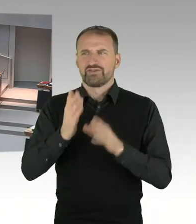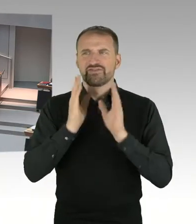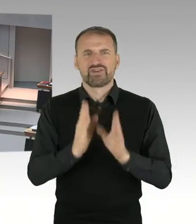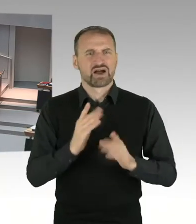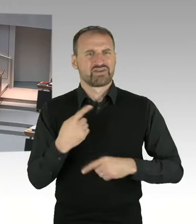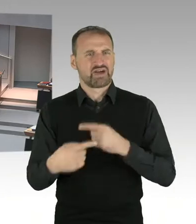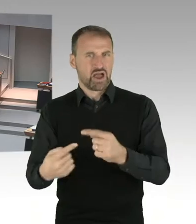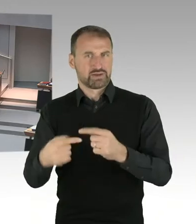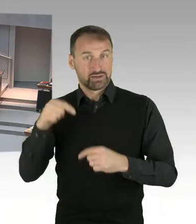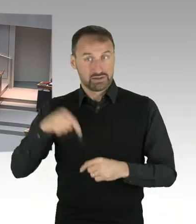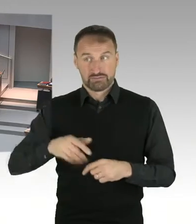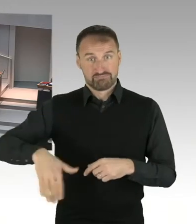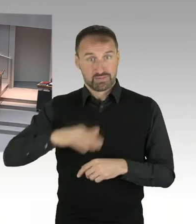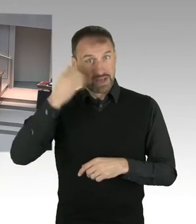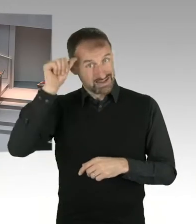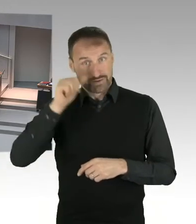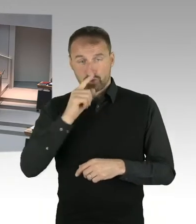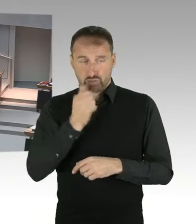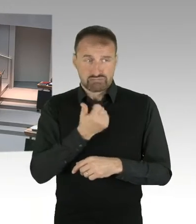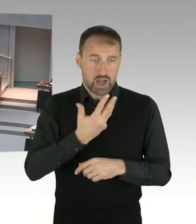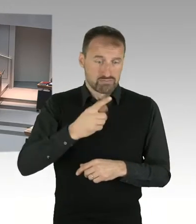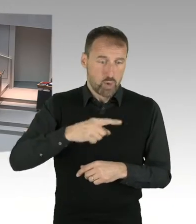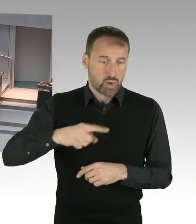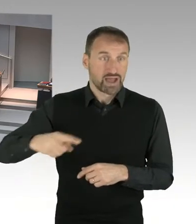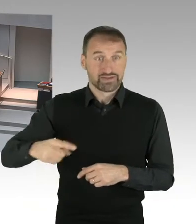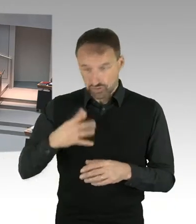auf Leitungsebene vertreten zu sein. Krankheiten lassen sich, kurzfristige Erkrankungen,